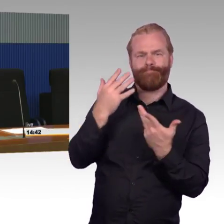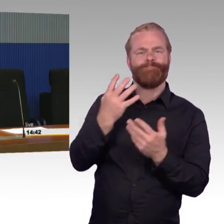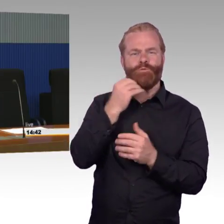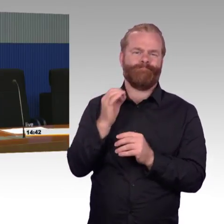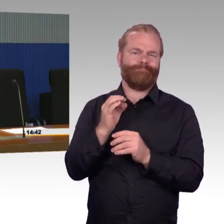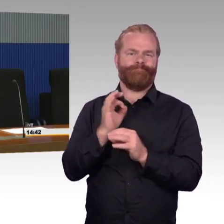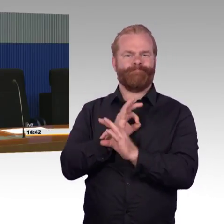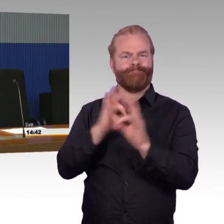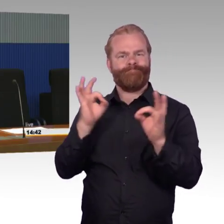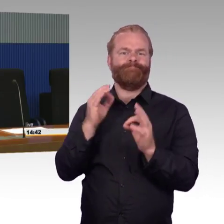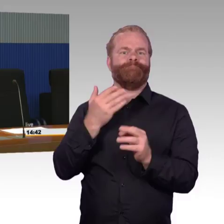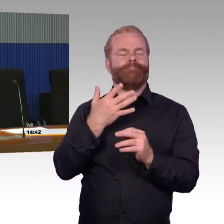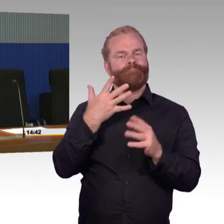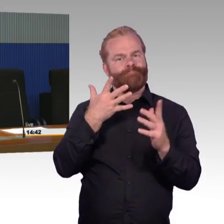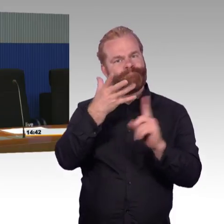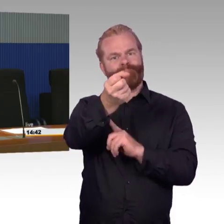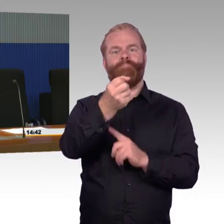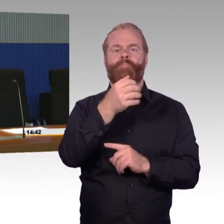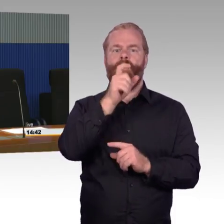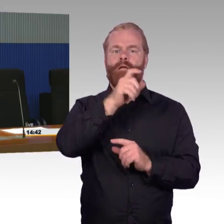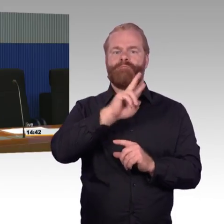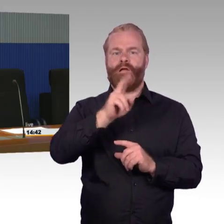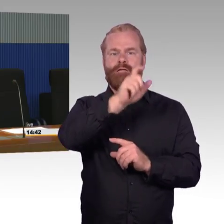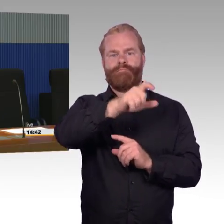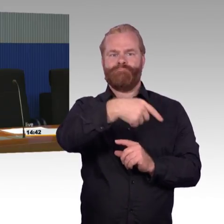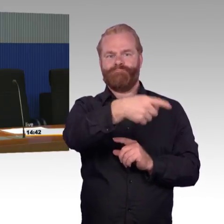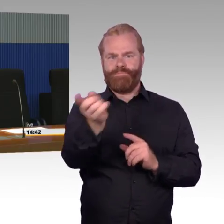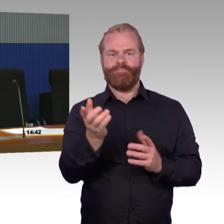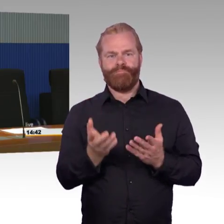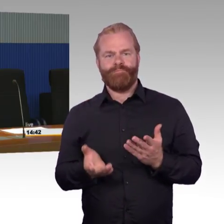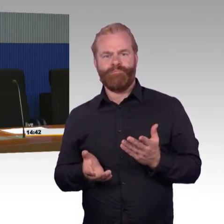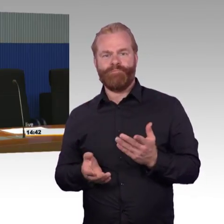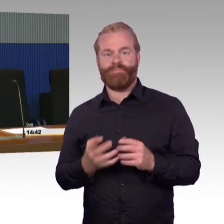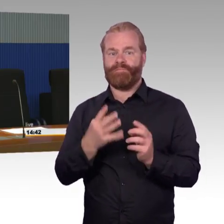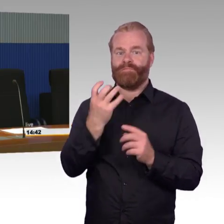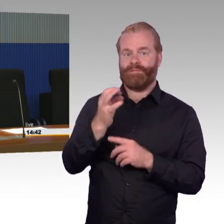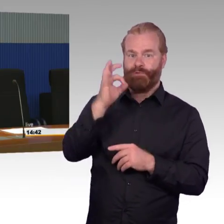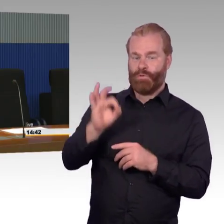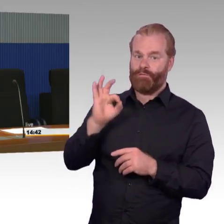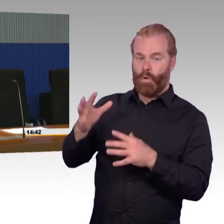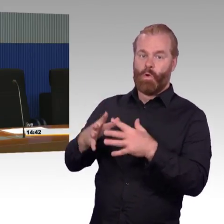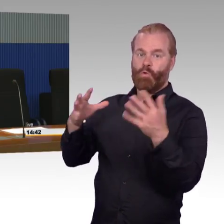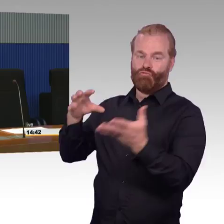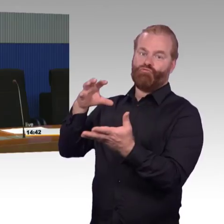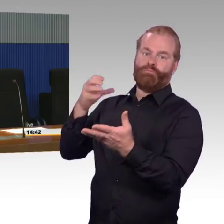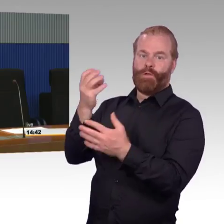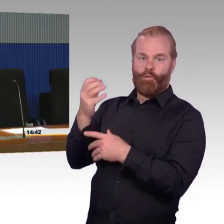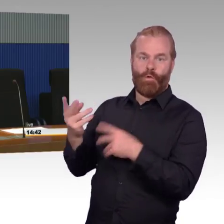Dann ist dann tendenziell natürlich die Frage, ob man das Geld nicht besser für die Reisenden so einsetzt, dass man für die mittelgroßen Stationen macht. In dem Kontext begrüßen wir